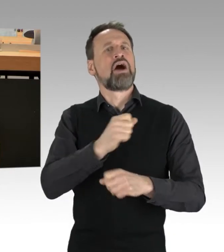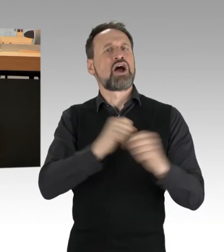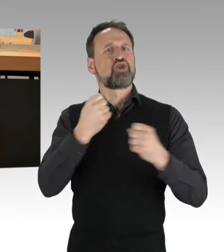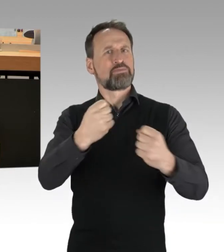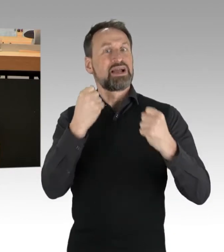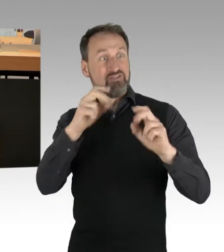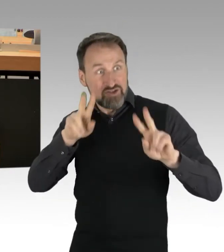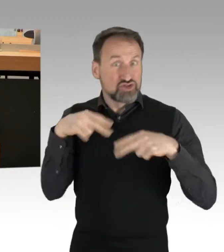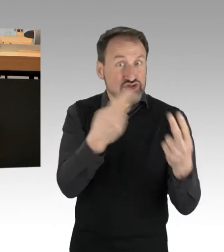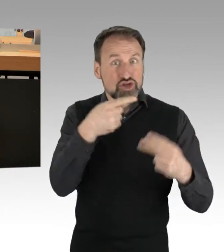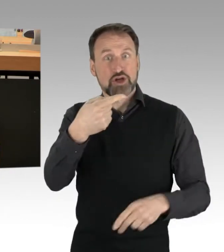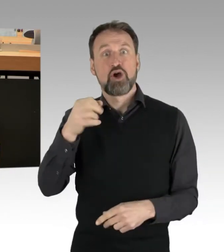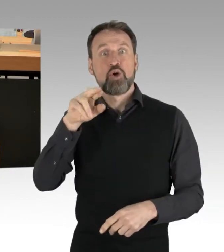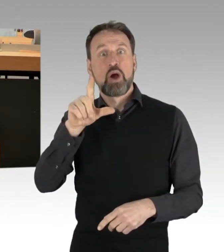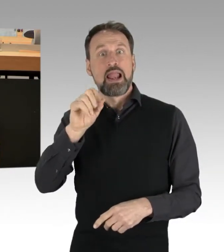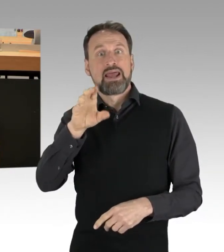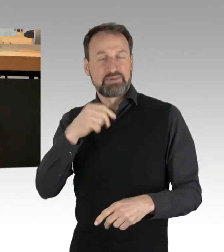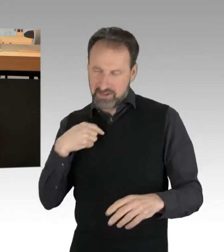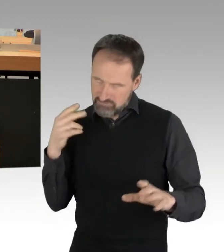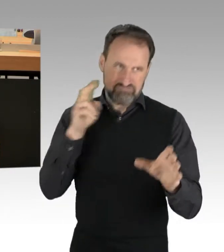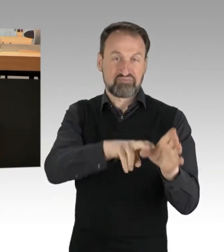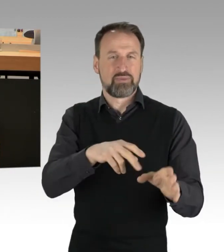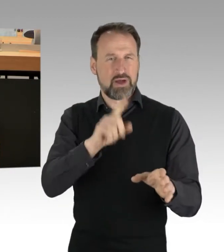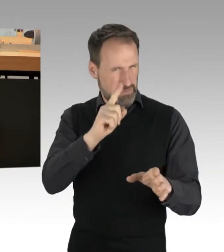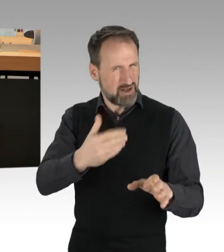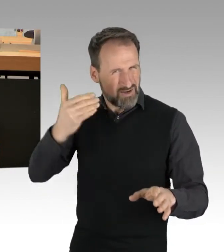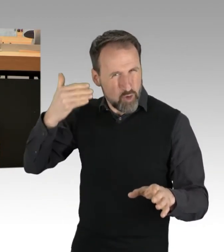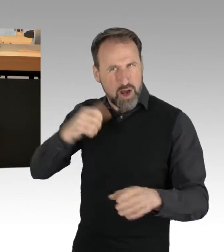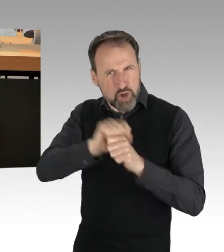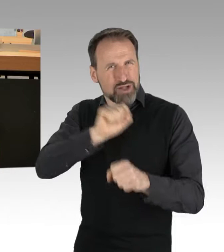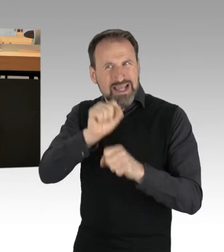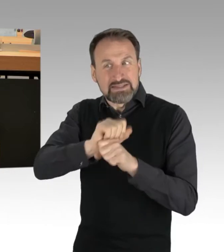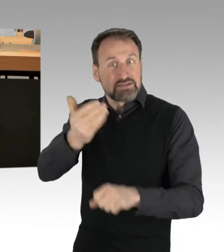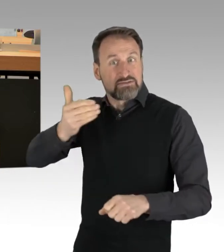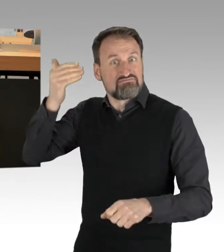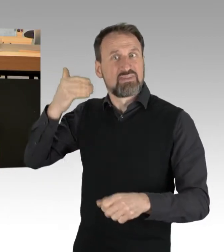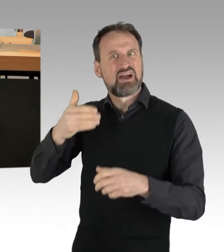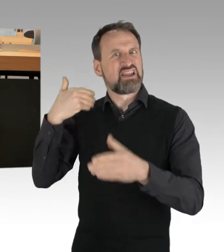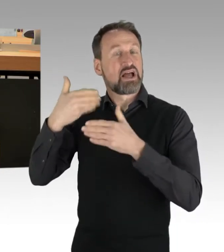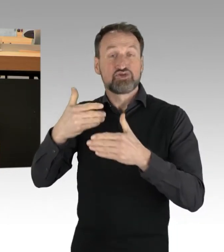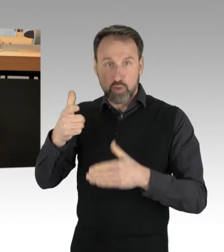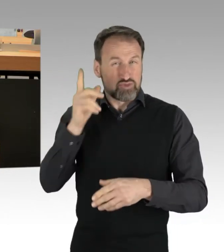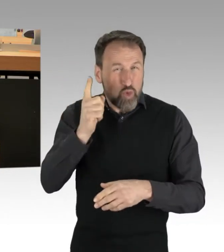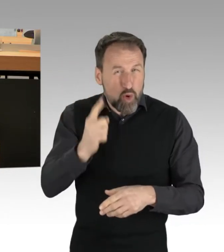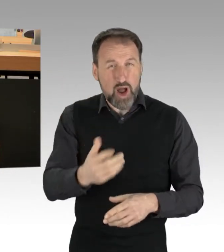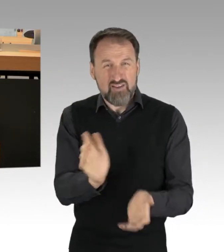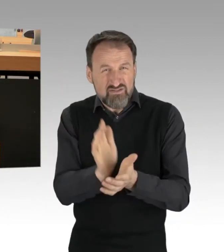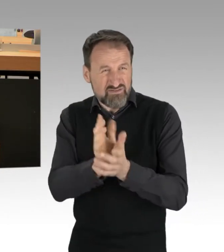Der berechtigte Protest der Generation vor mir, der wurde sogar noch mit Wasserwerfern und Schlagstöcken beantwortet. Doch ich bin froh,